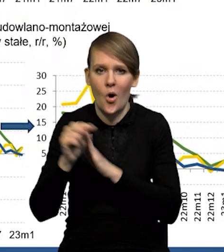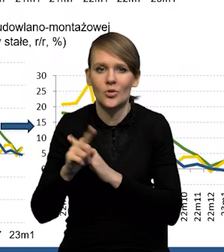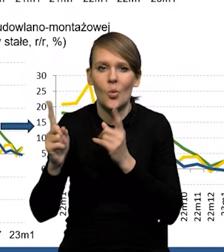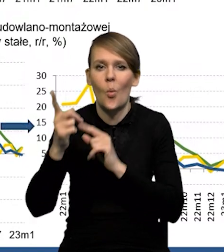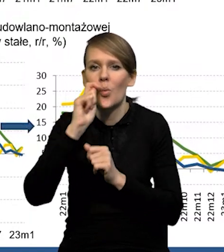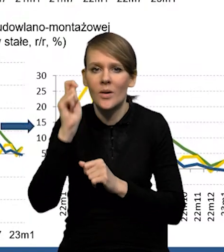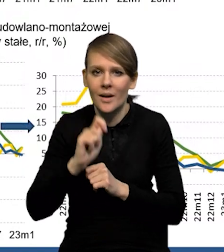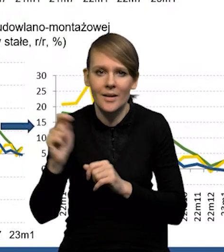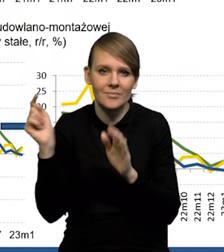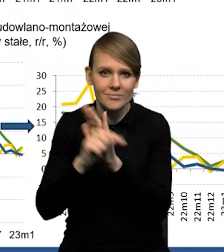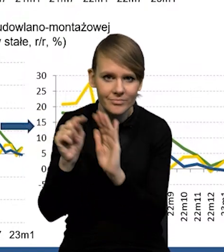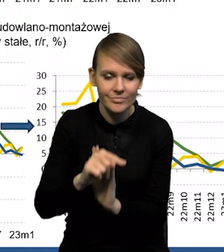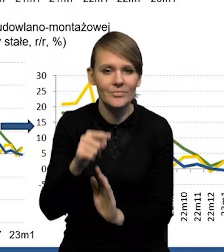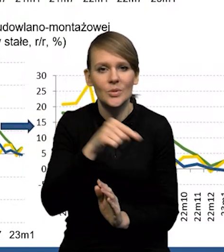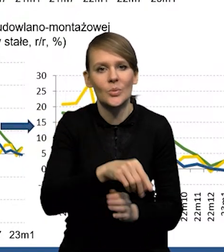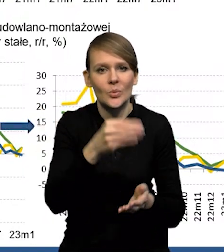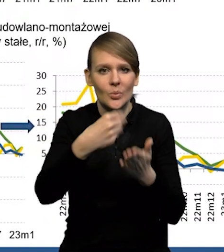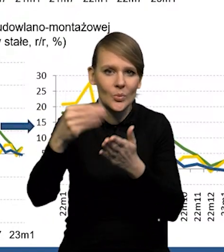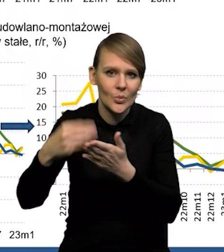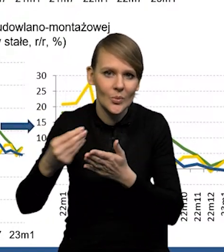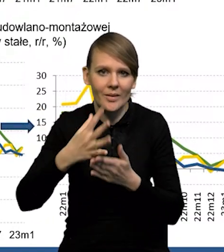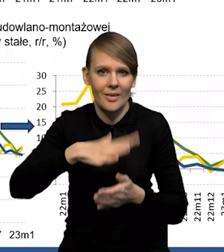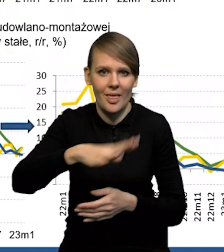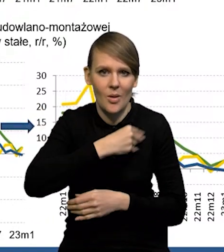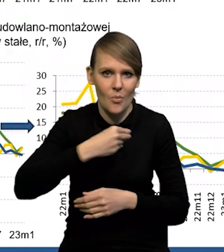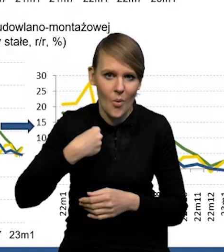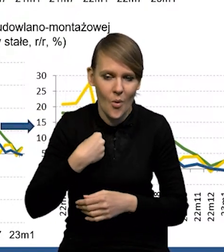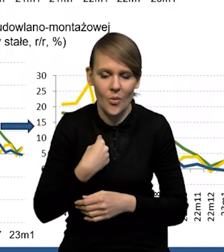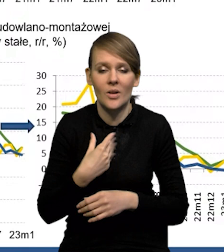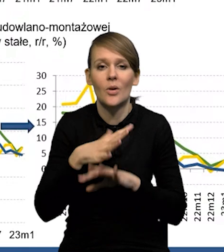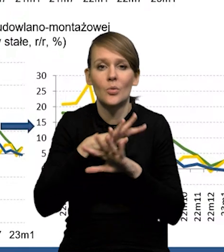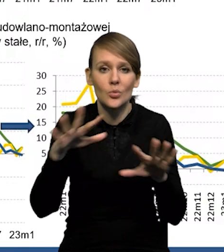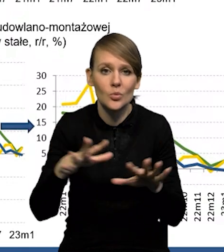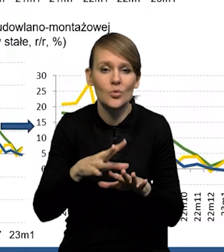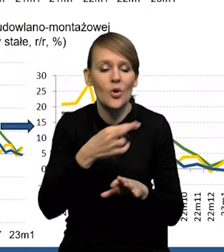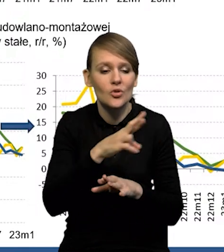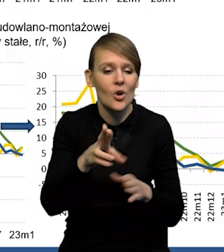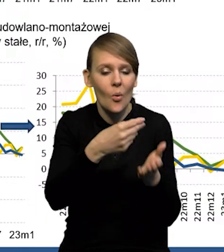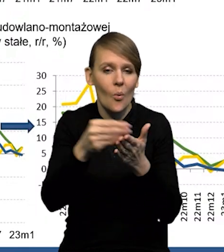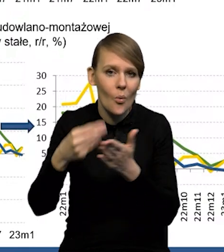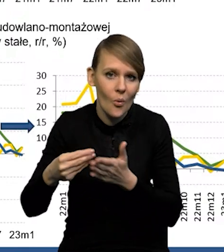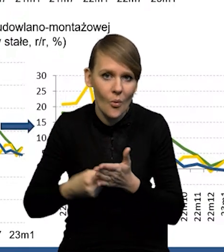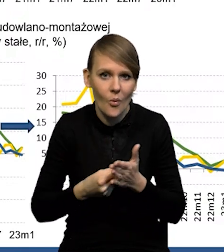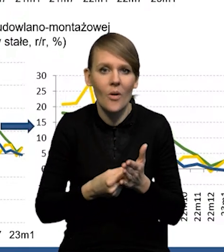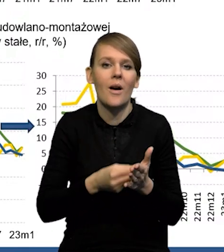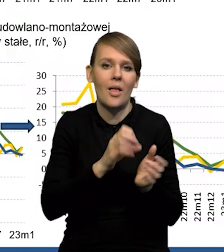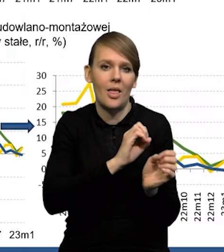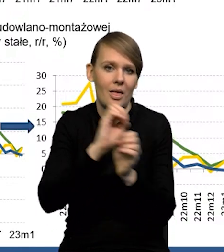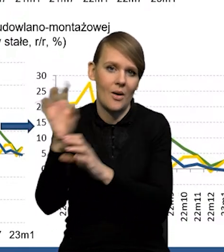którzy kupują, którzy dokonują zakupów na terenie Polski, no i duża część tych kupowanych rzeczy idzie dalej na Ukrainę.